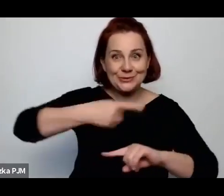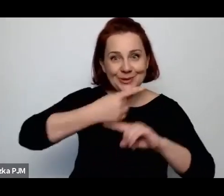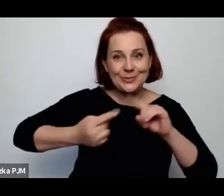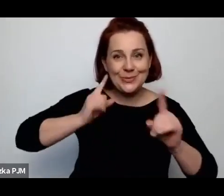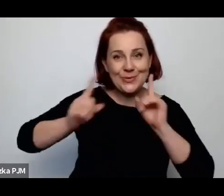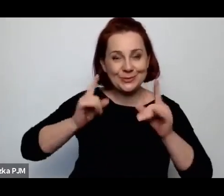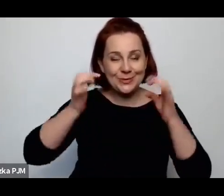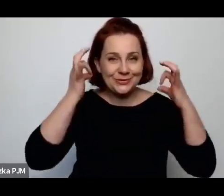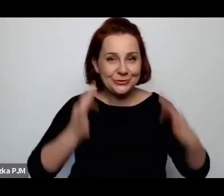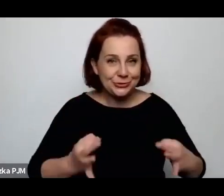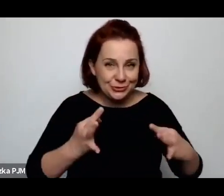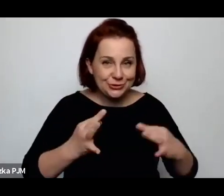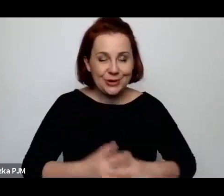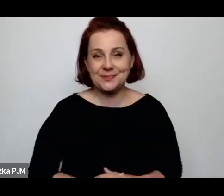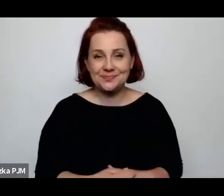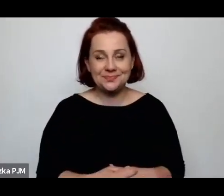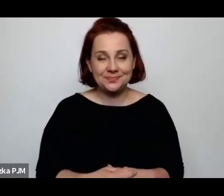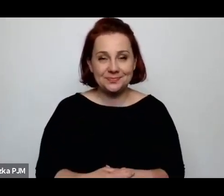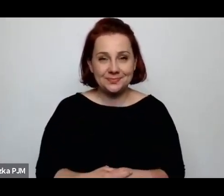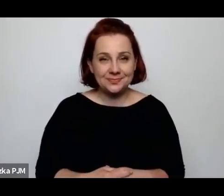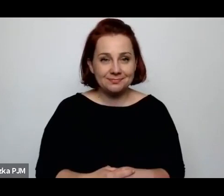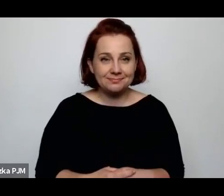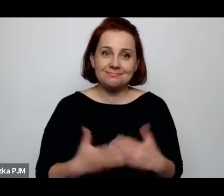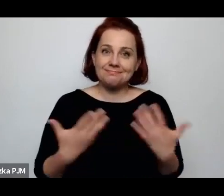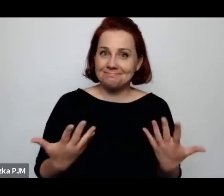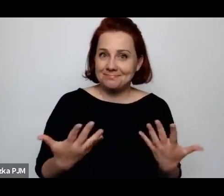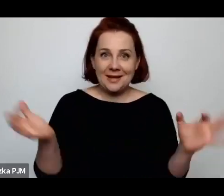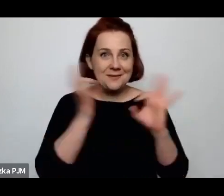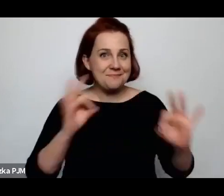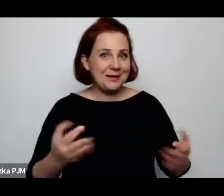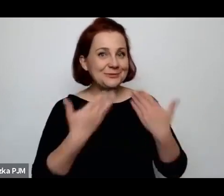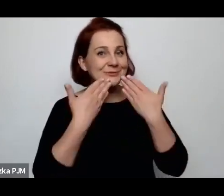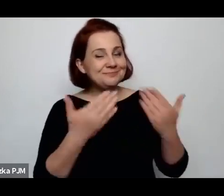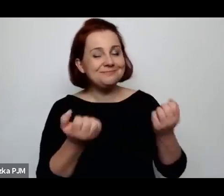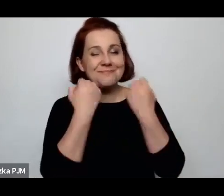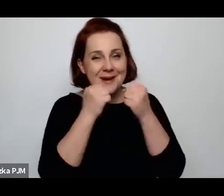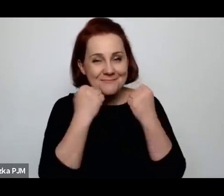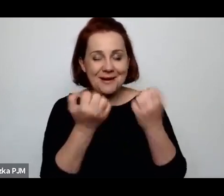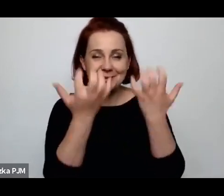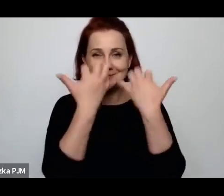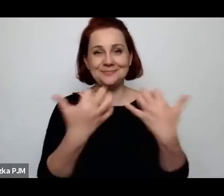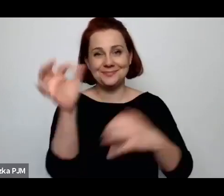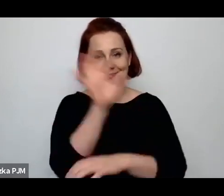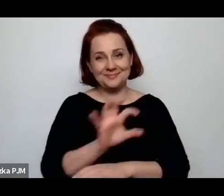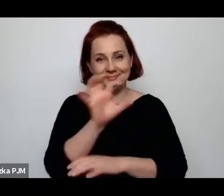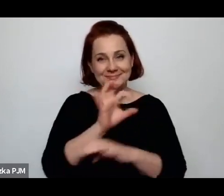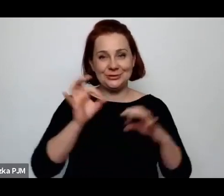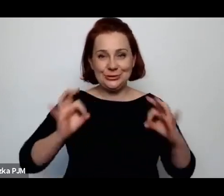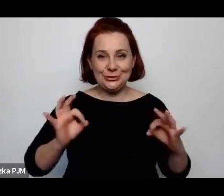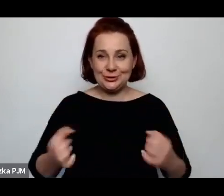i Państwu dziękuję też za to, że byliście z nami. Dziękuję bardzo.